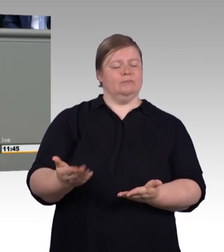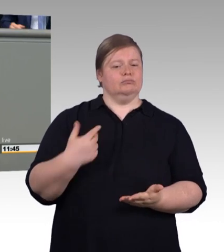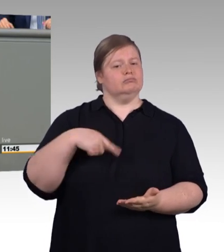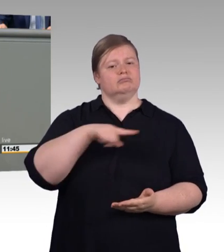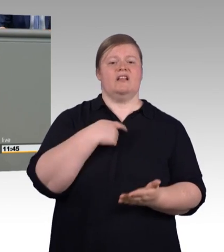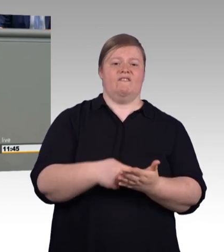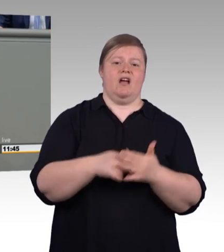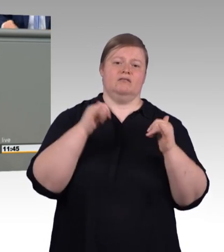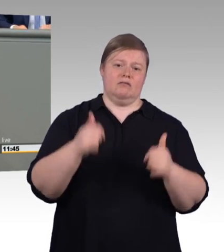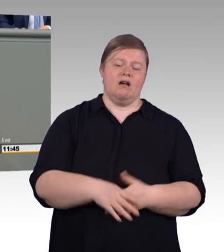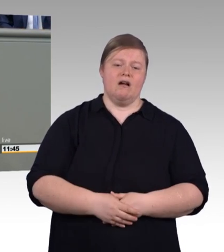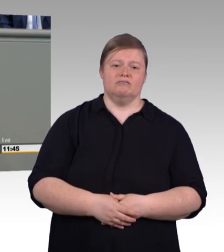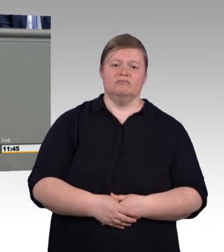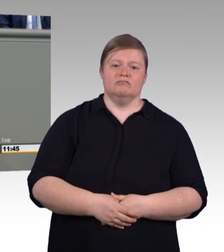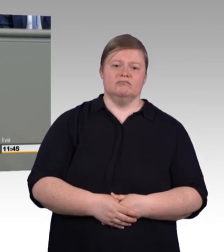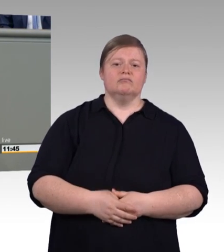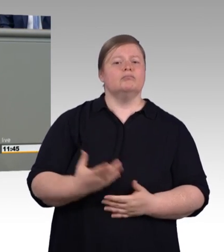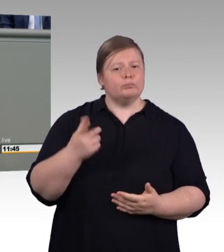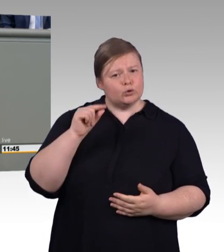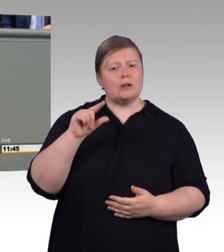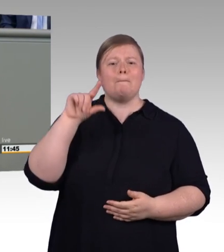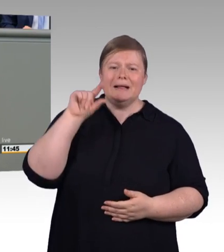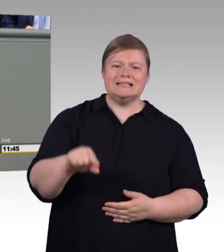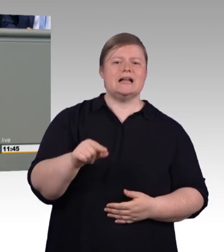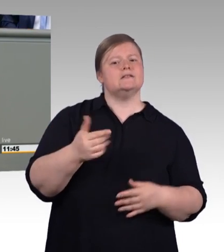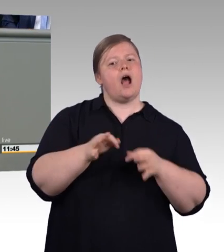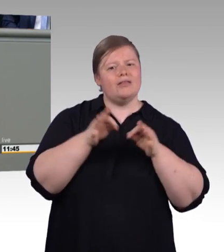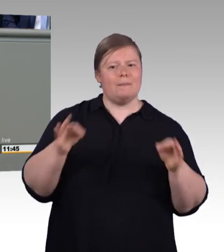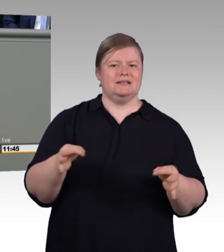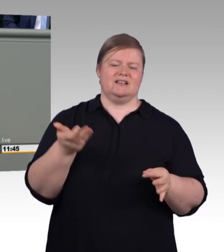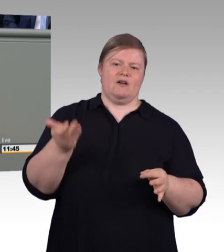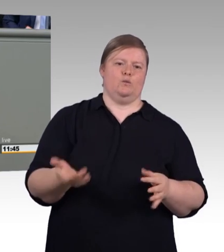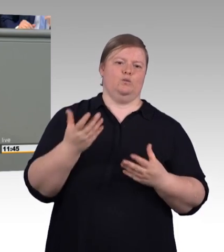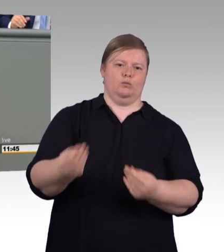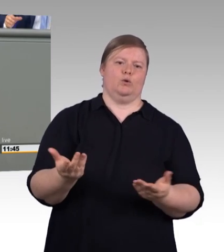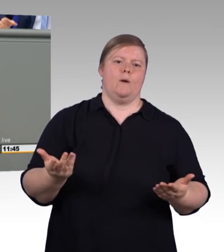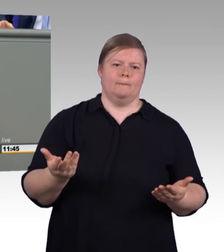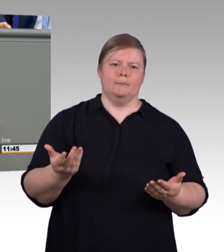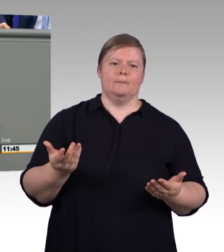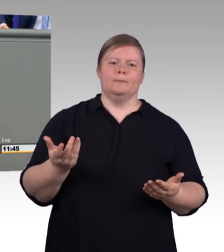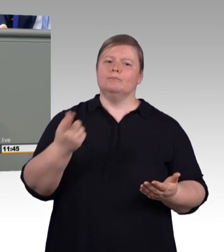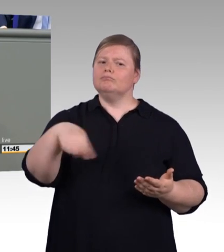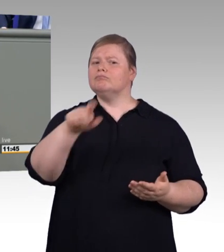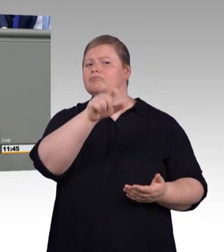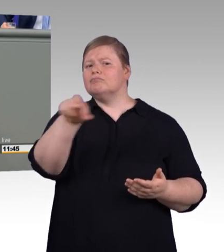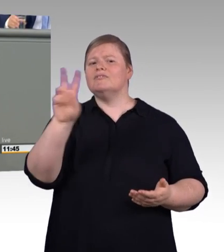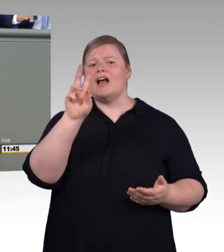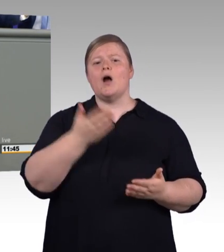auf Grundlage einer Sozialpartnerverständigung stattgefunden hat, und zwar auf höchster Ebene, von DGB und BDA, und dass automatisch